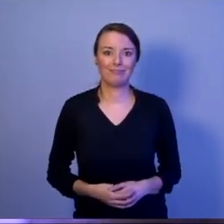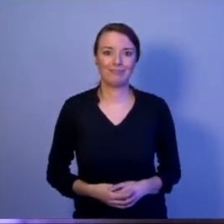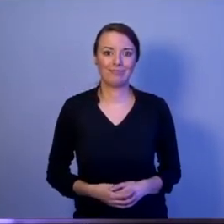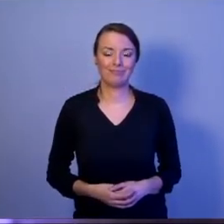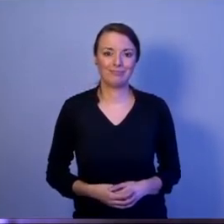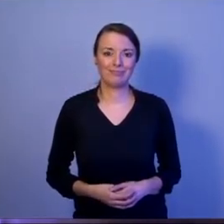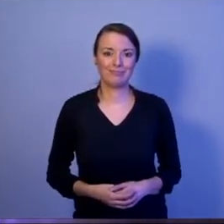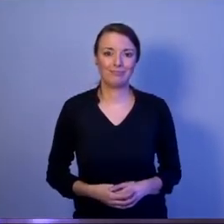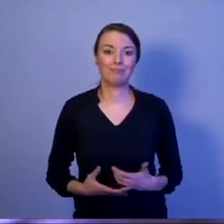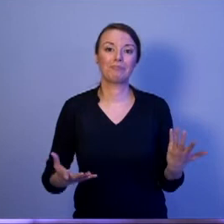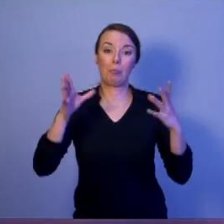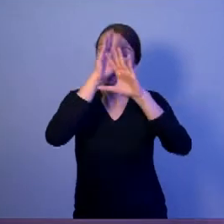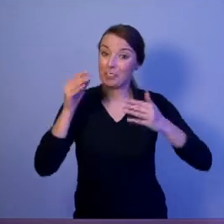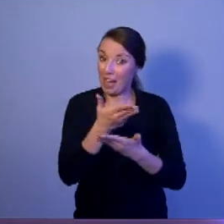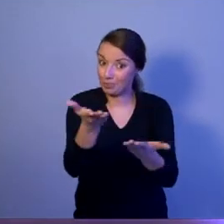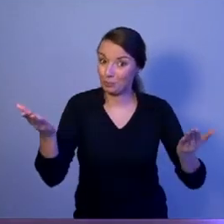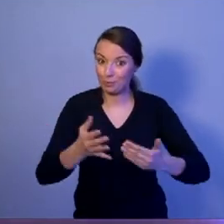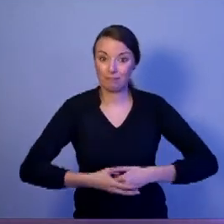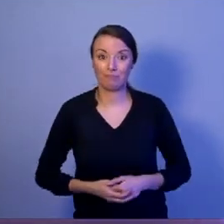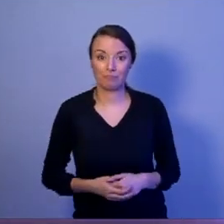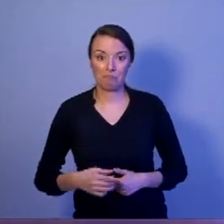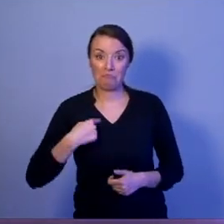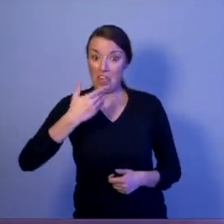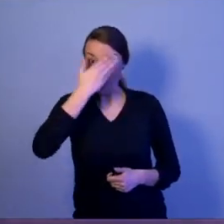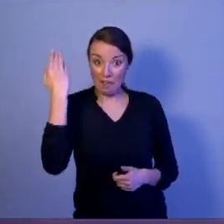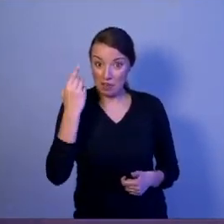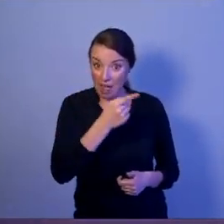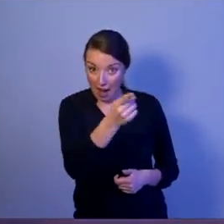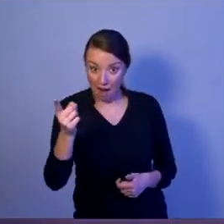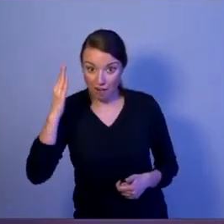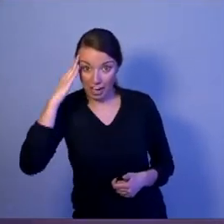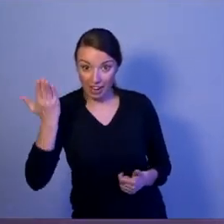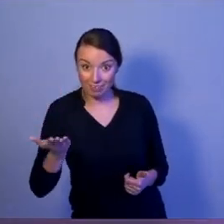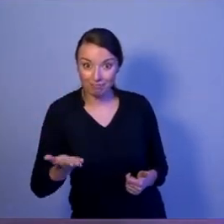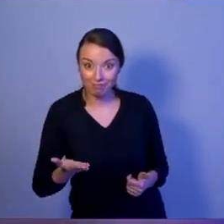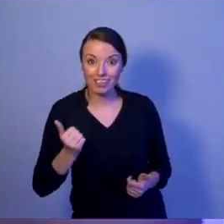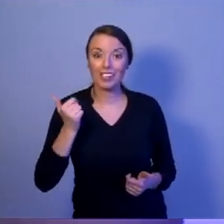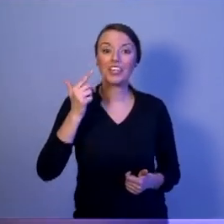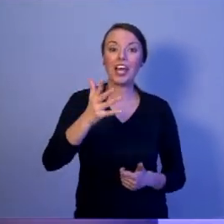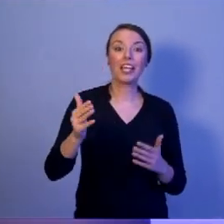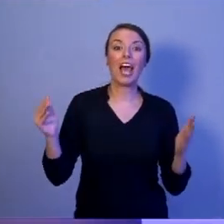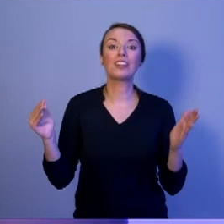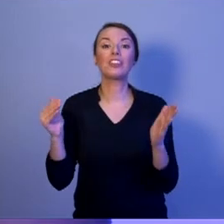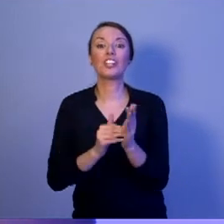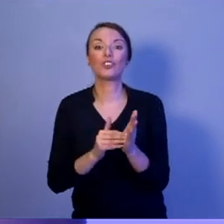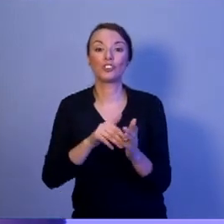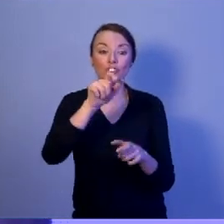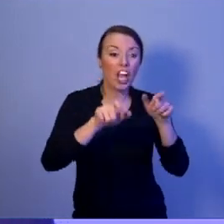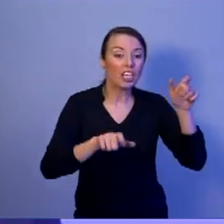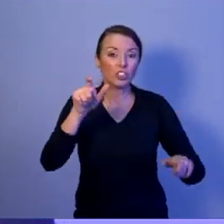Drodzy Państwo, nie wiem, czy wiecie o tym, że kilka tysięcy żołnierzy i funkcjonariuszy,